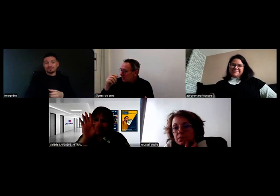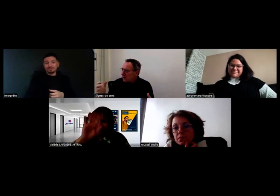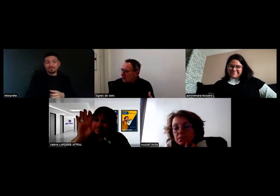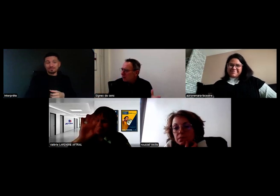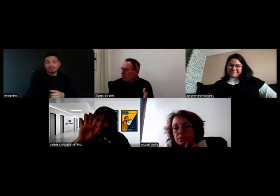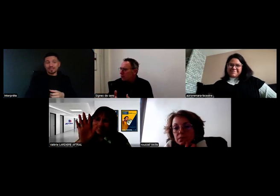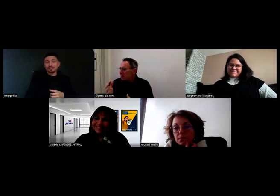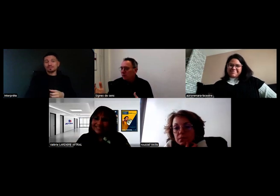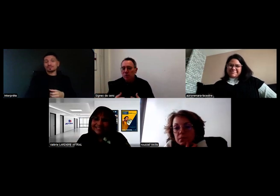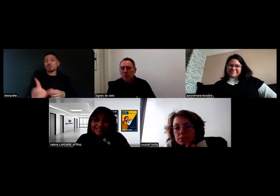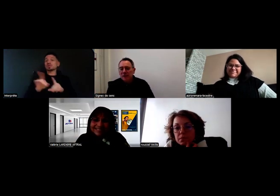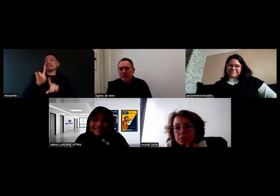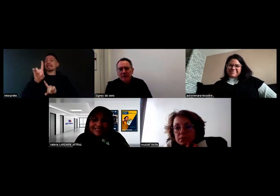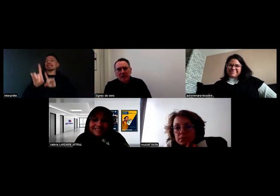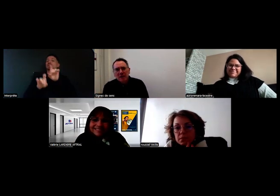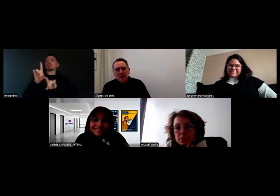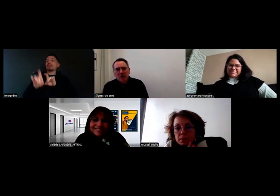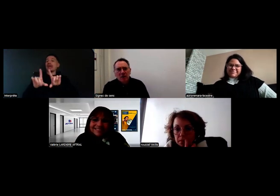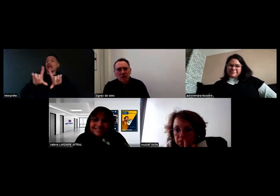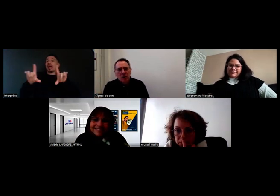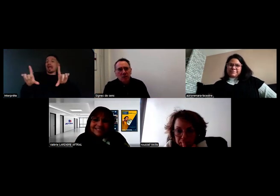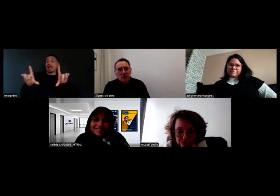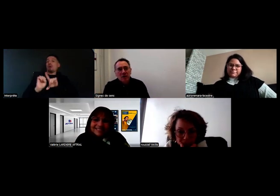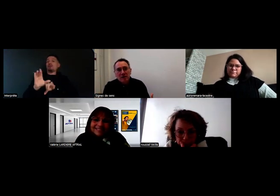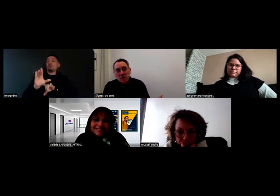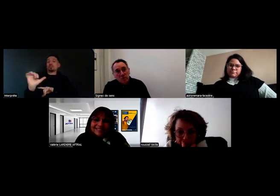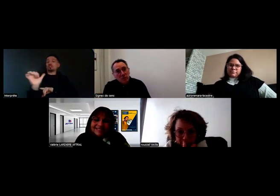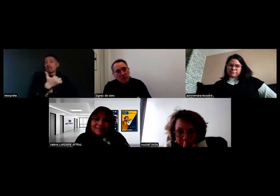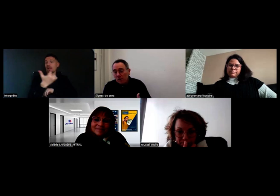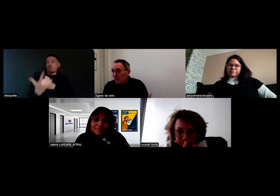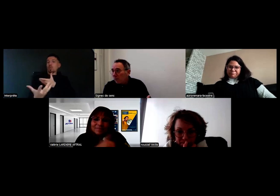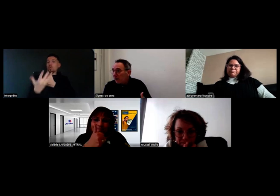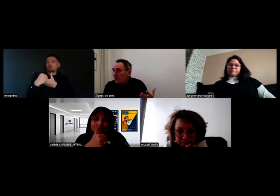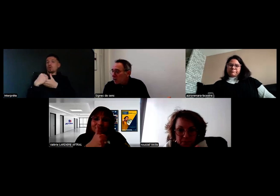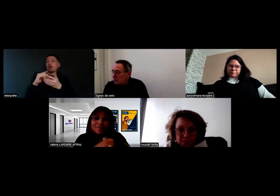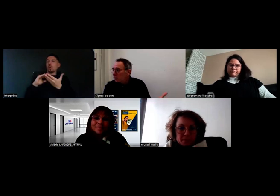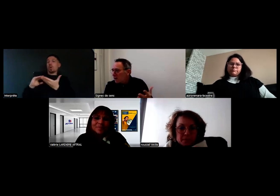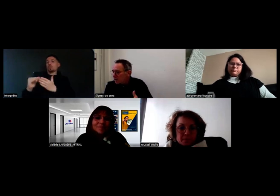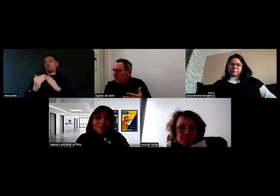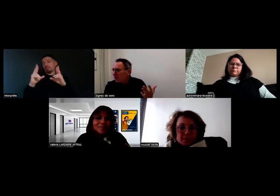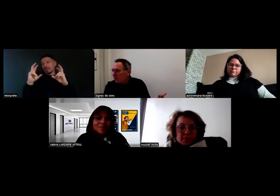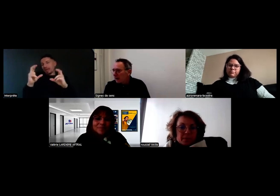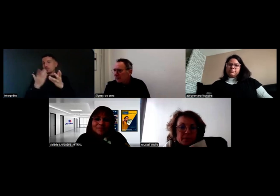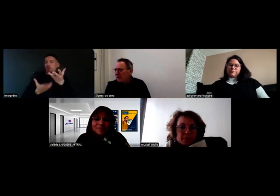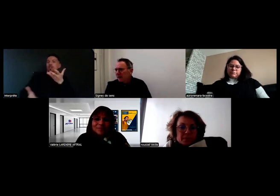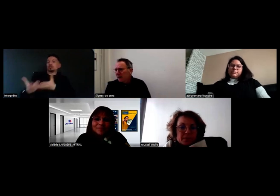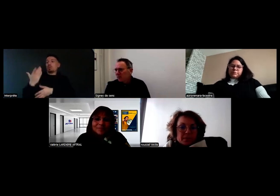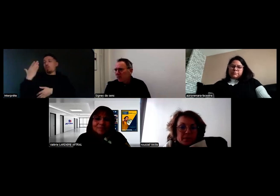si jamais vous êtes intéressés à rejoindre cette communauté, parce que l'idée c'est aussi de pouvoir échanger sur nos questions, les bonnes pratiques,